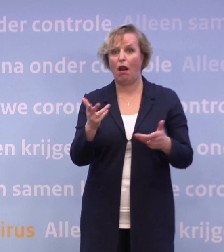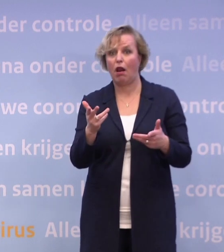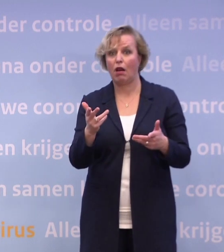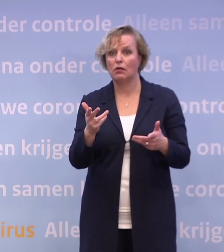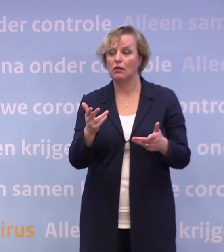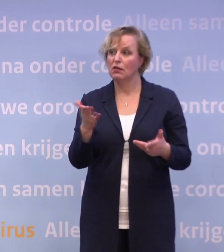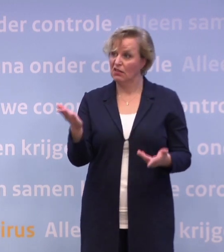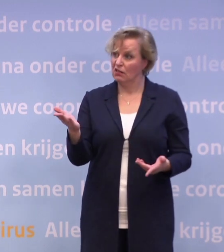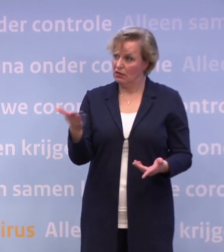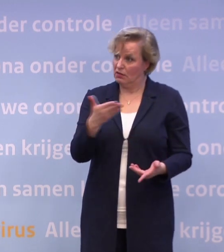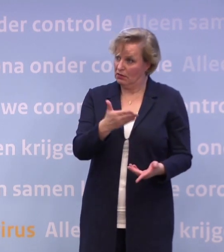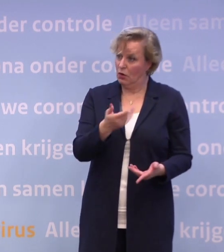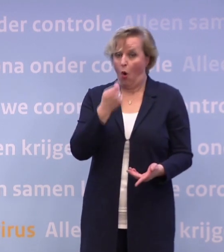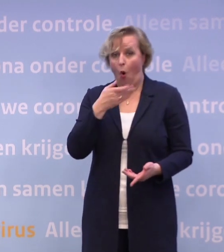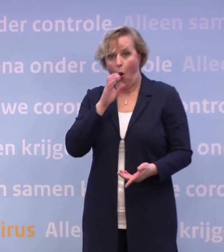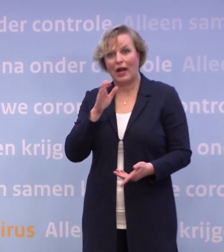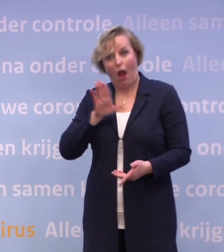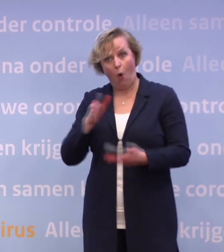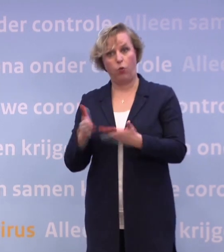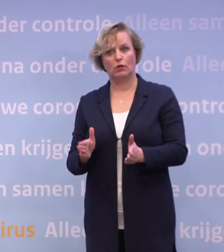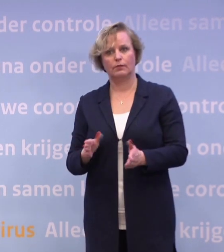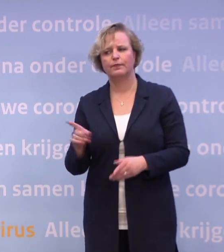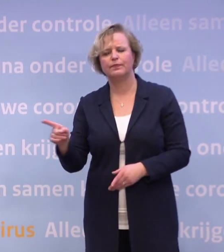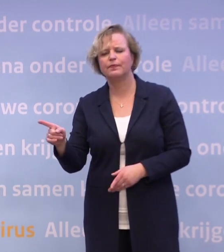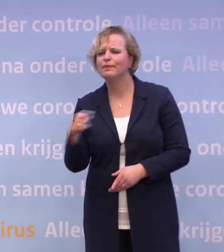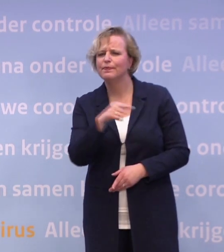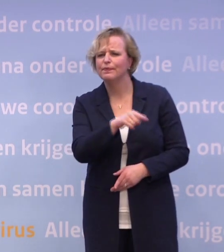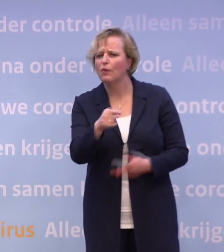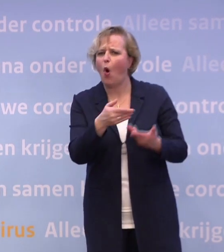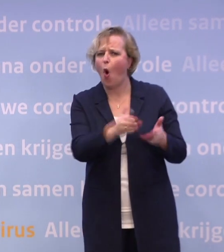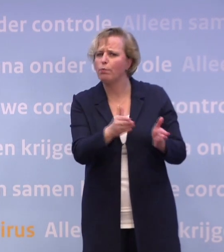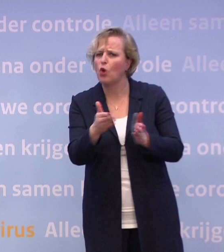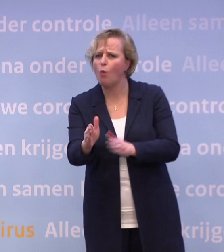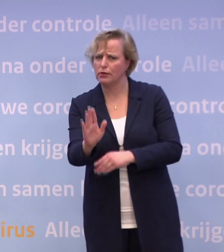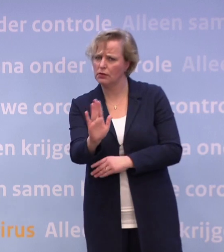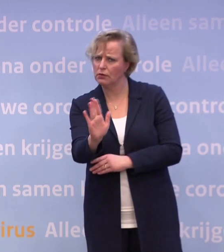...is het dan niet logisch dat je de horeca op dat moment ook opent? Die gaan niet open, die sectoren. Wat we gaan doen, is heel gericht...